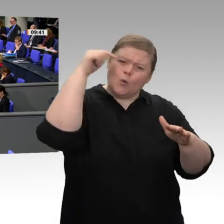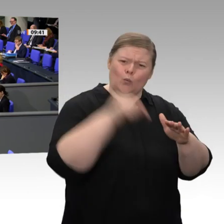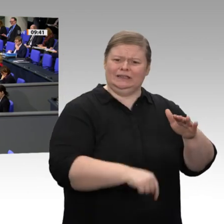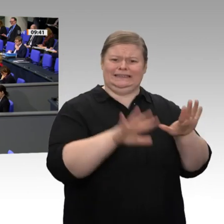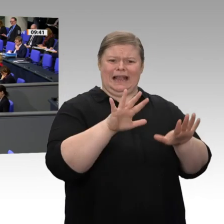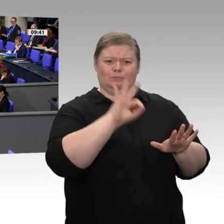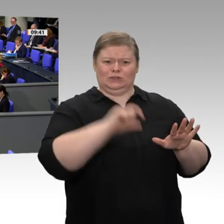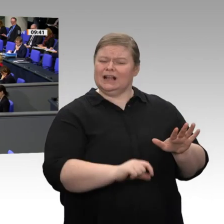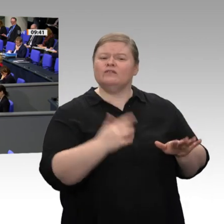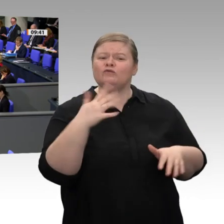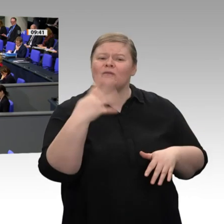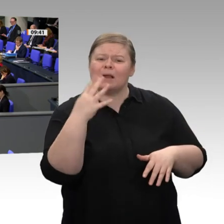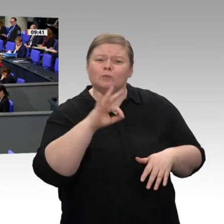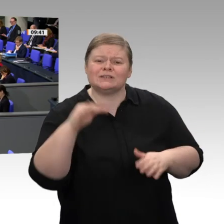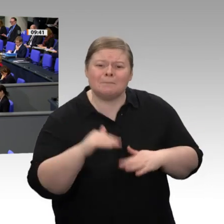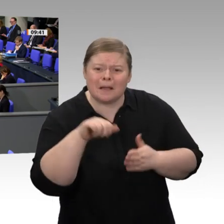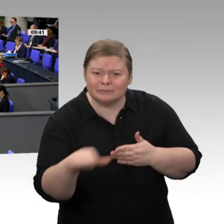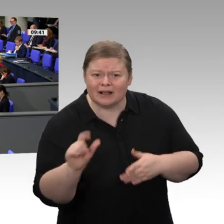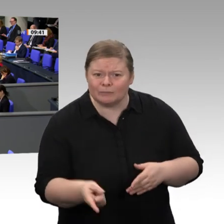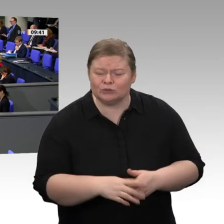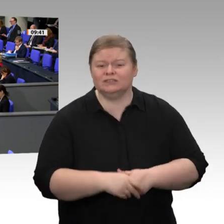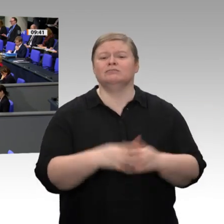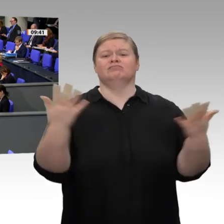bei den Reichen in diesem Lande erzielt, meine Damen und Herren.